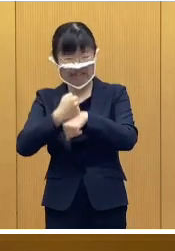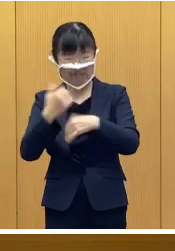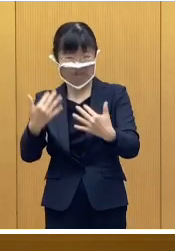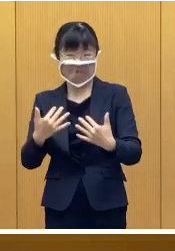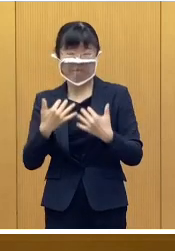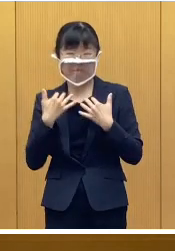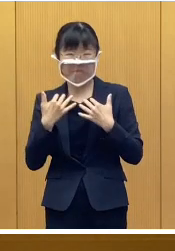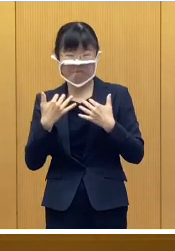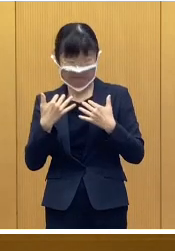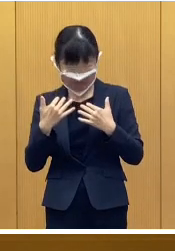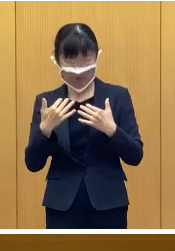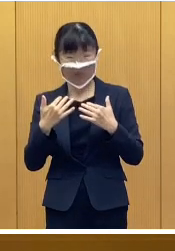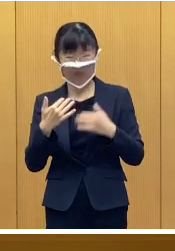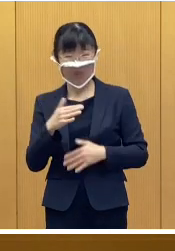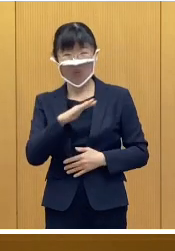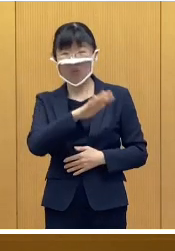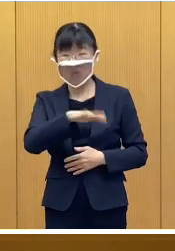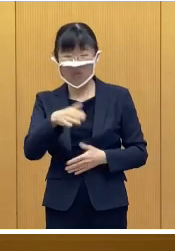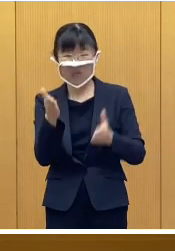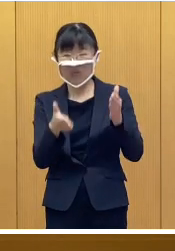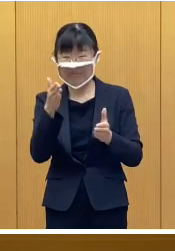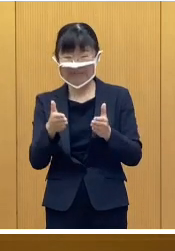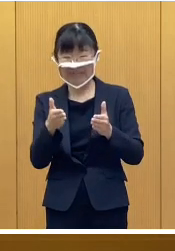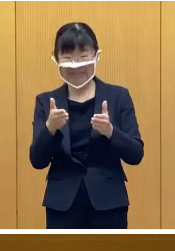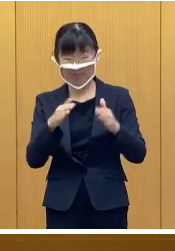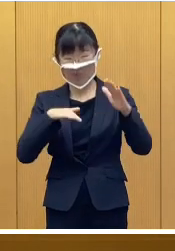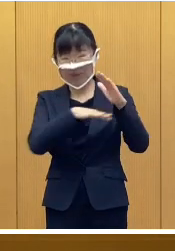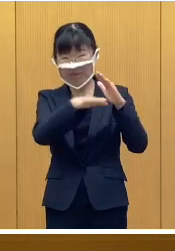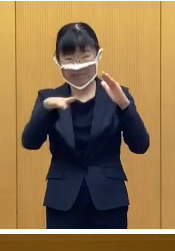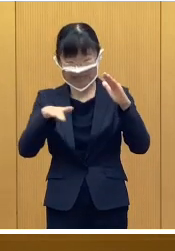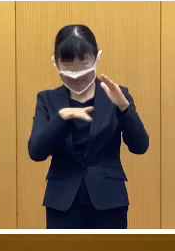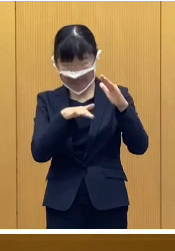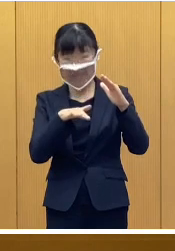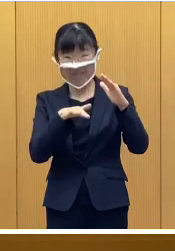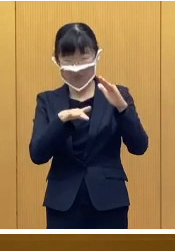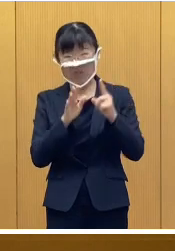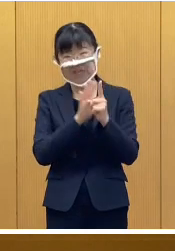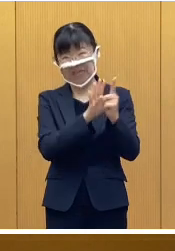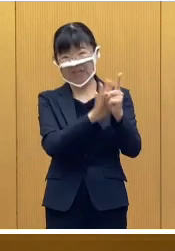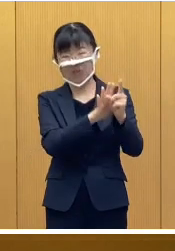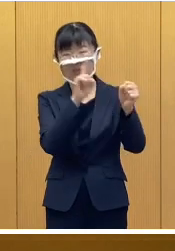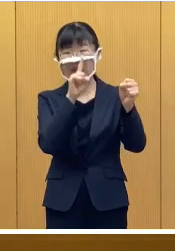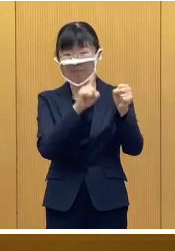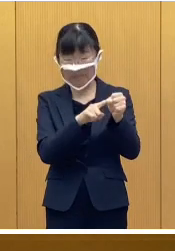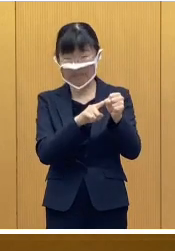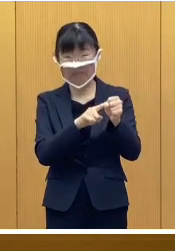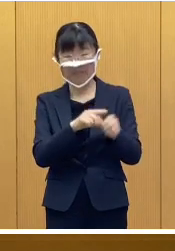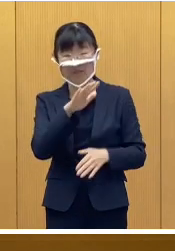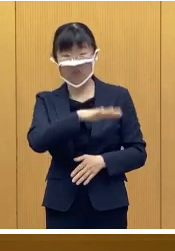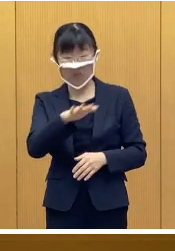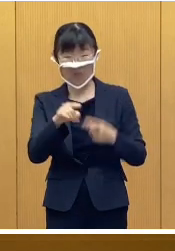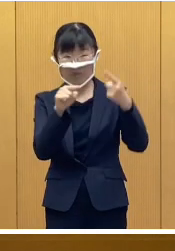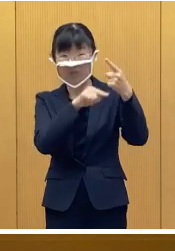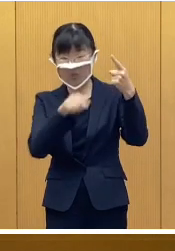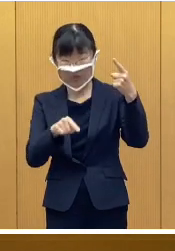とりわけ家計支出が大きい 子育て世帯を支援するために 児童一人あたり2万円の